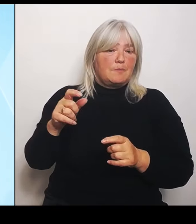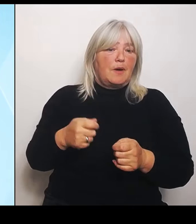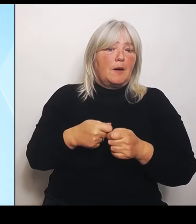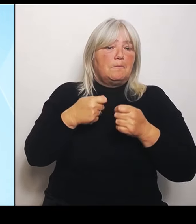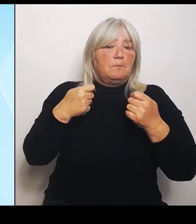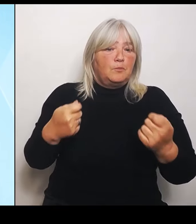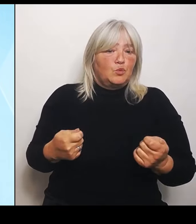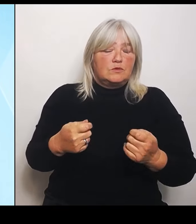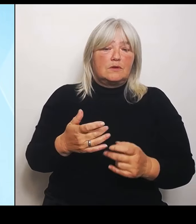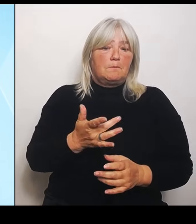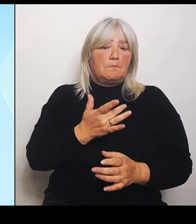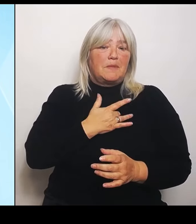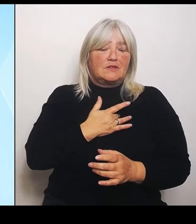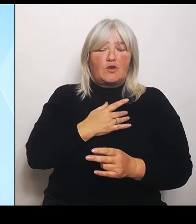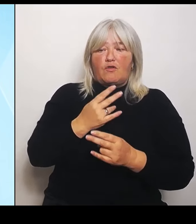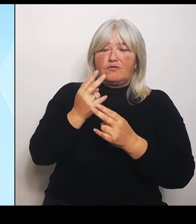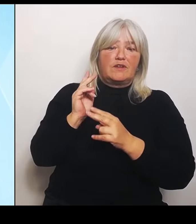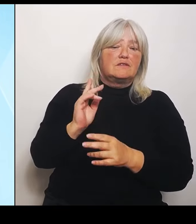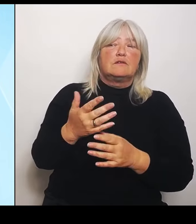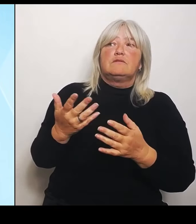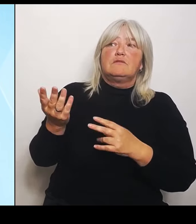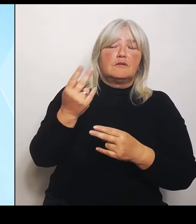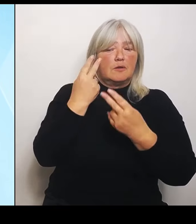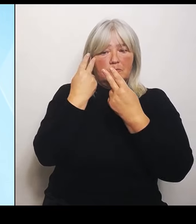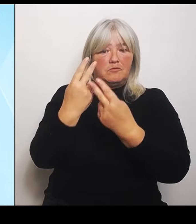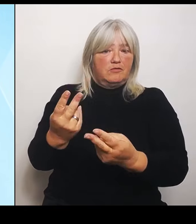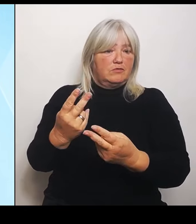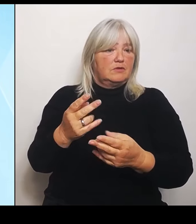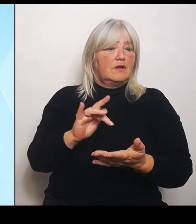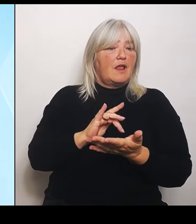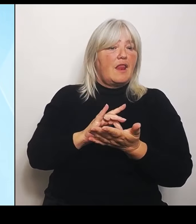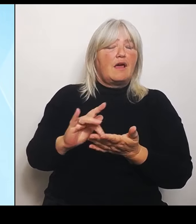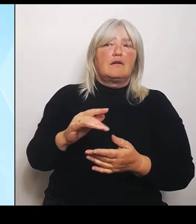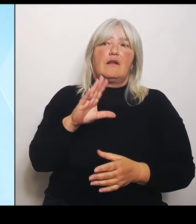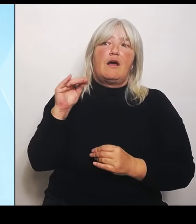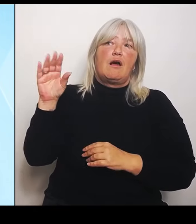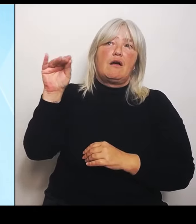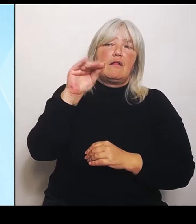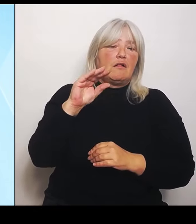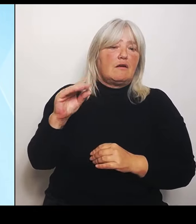Versprechungen im Regen stehen. Wir haben darüber in den letzten Pressekonferenzen hier